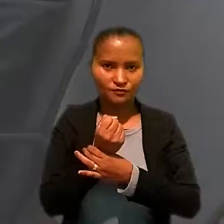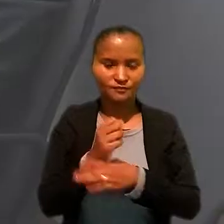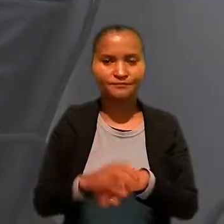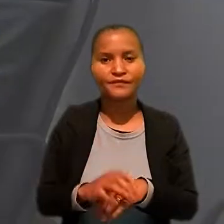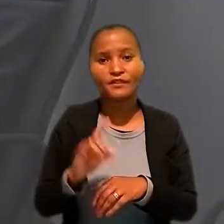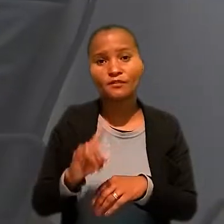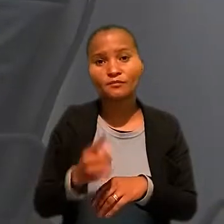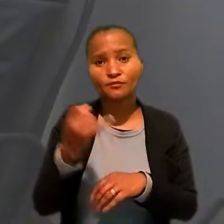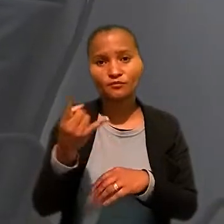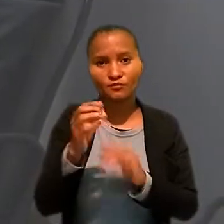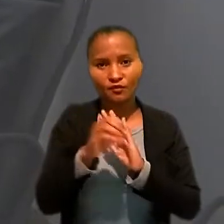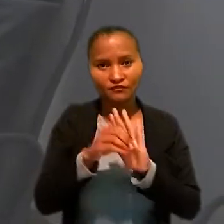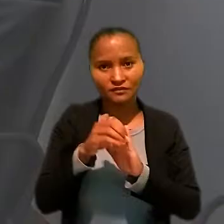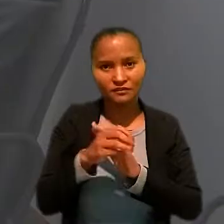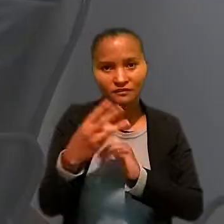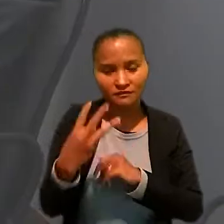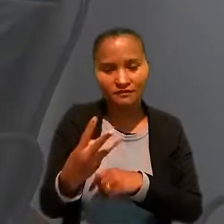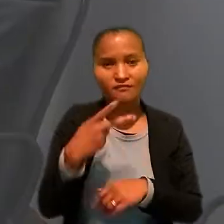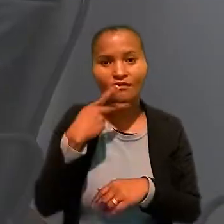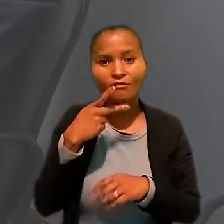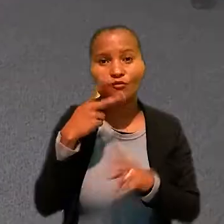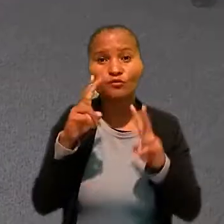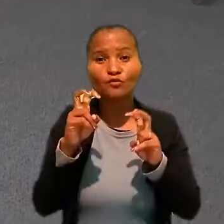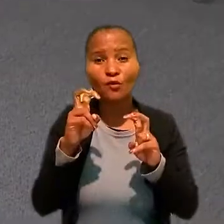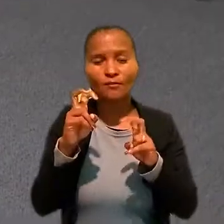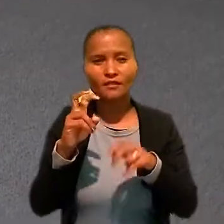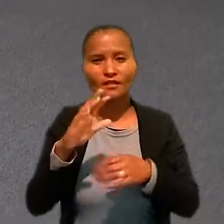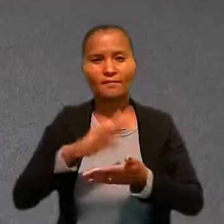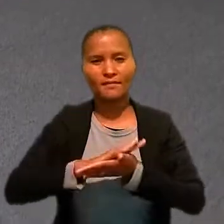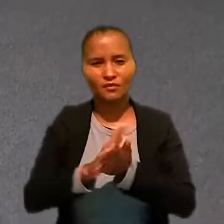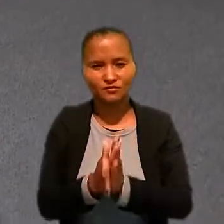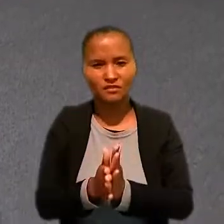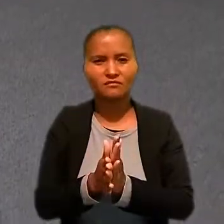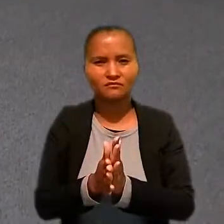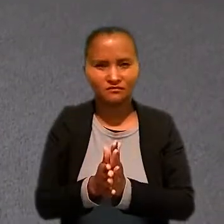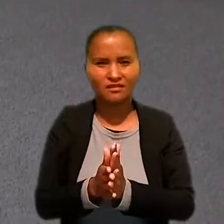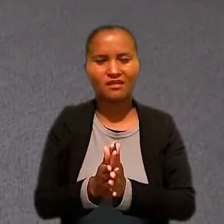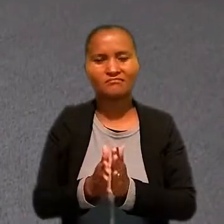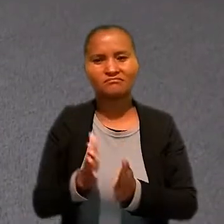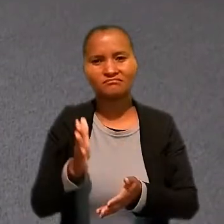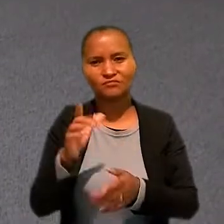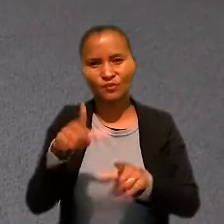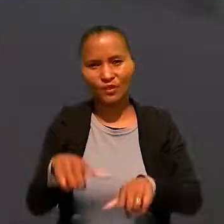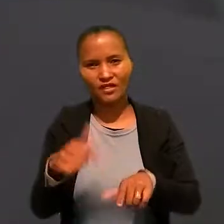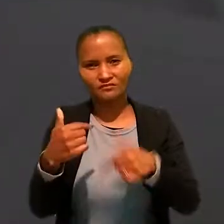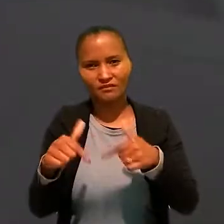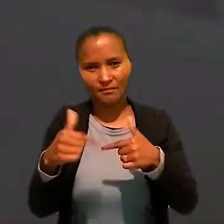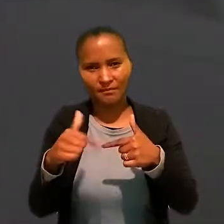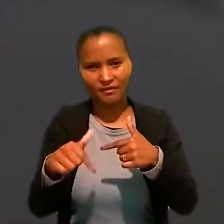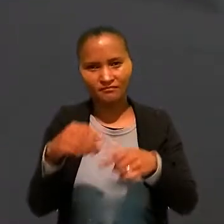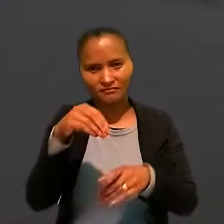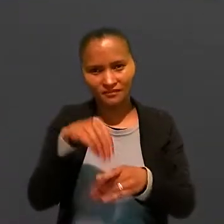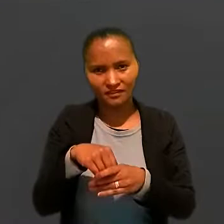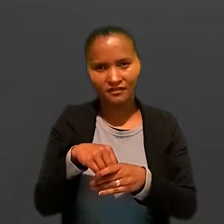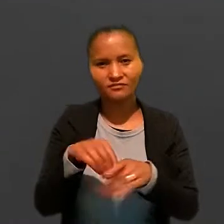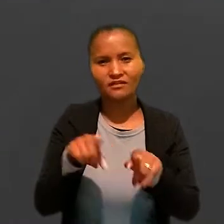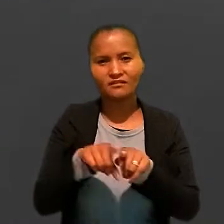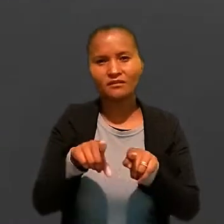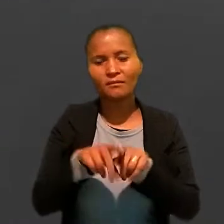E, por último, a oficina 3 abordou o "Preconceito e discriminação no ambiente de trabalho e julgamento em perspectiva de gênero".